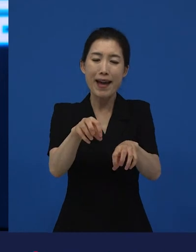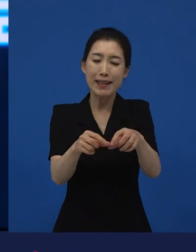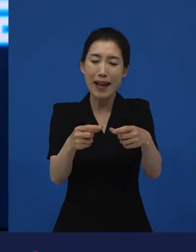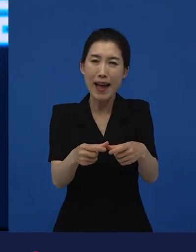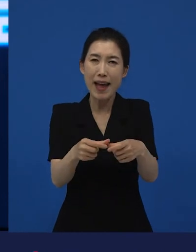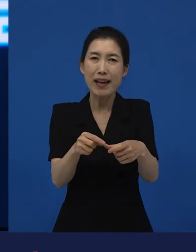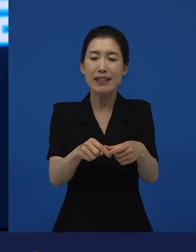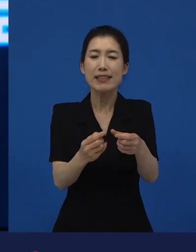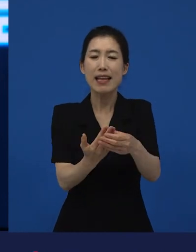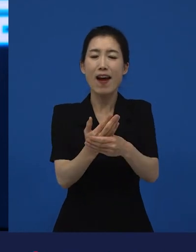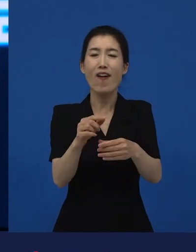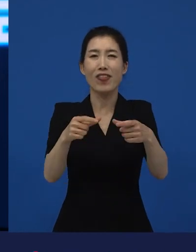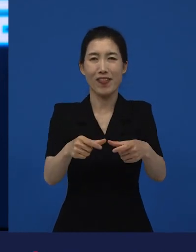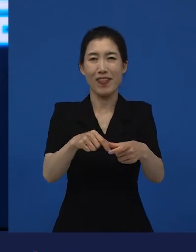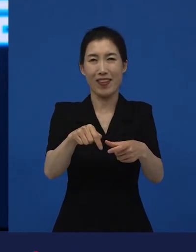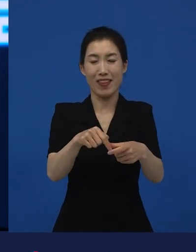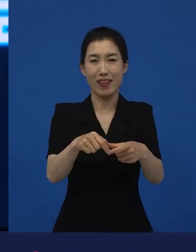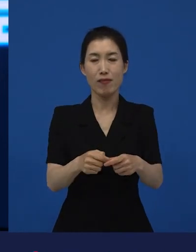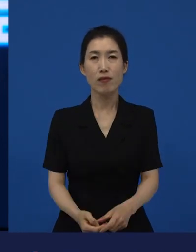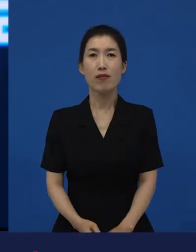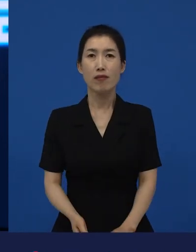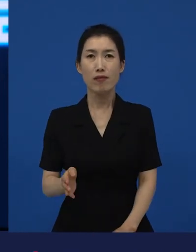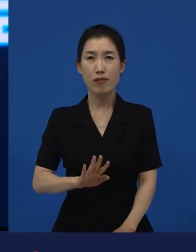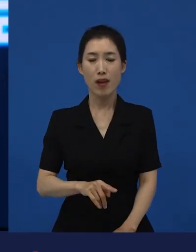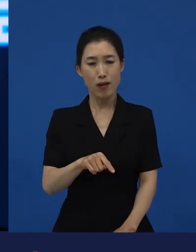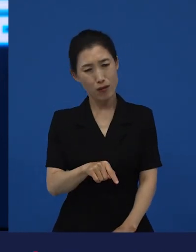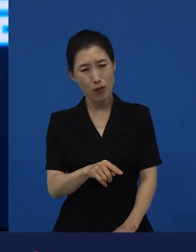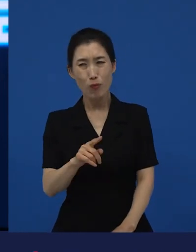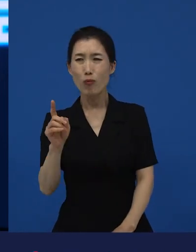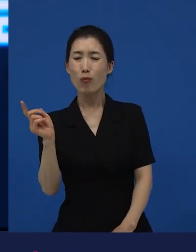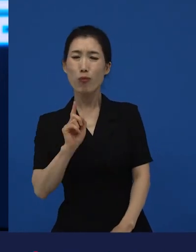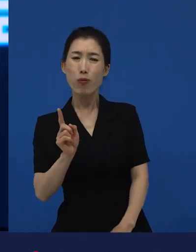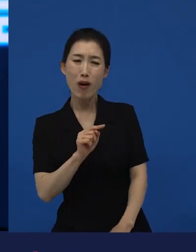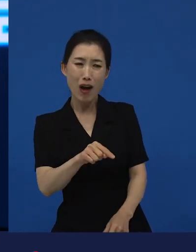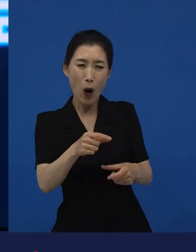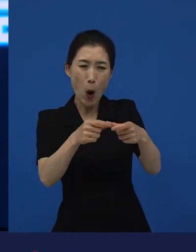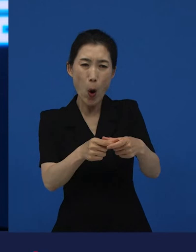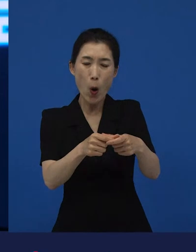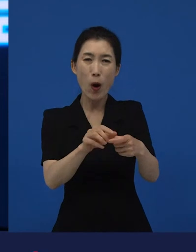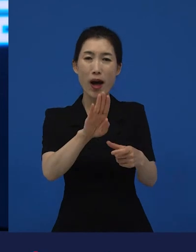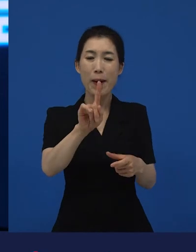그래서 어떻게 보면 이 영화는 방사능으로 다 오염될 수도 있는 동네인데